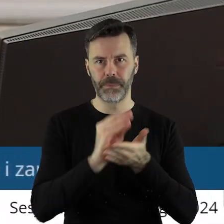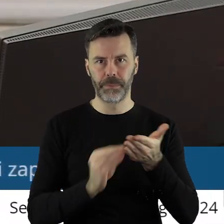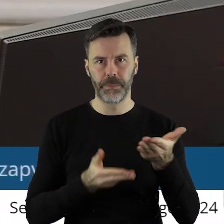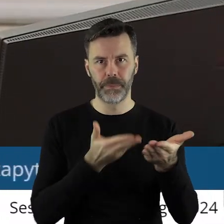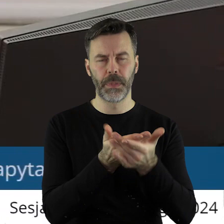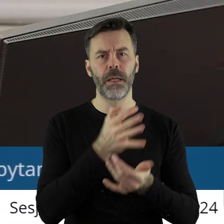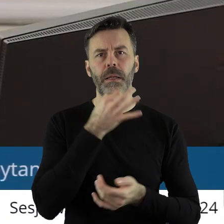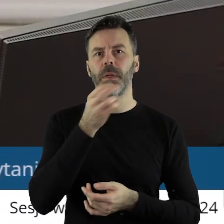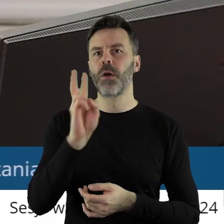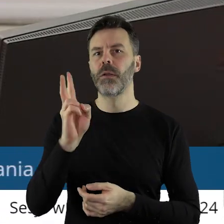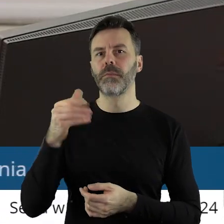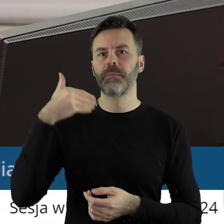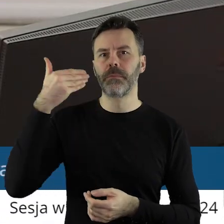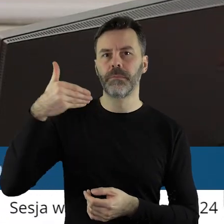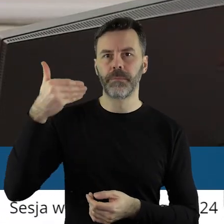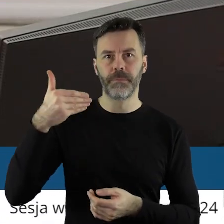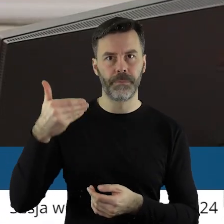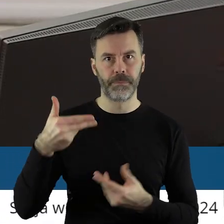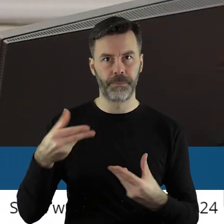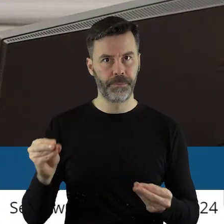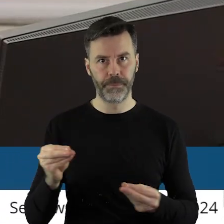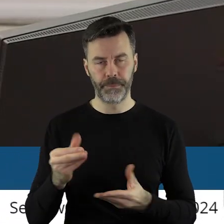radnych chciałby zabrać głos w tym punkcie?